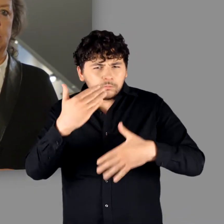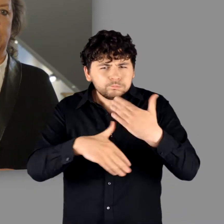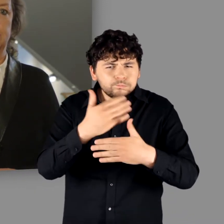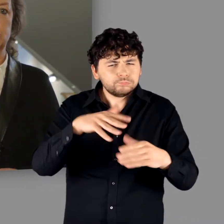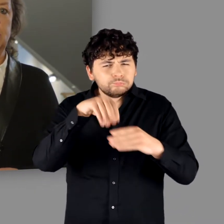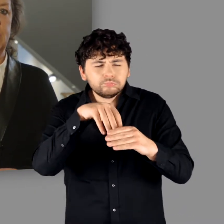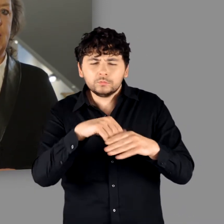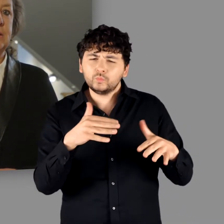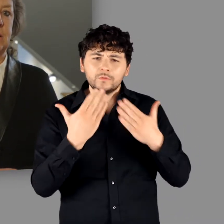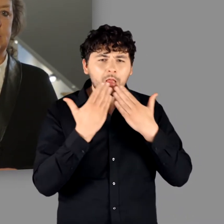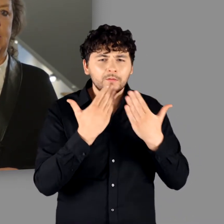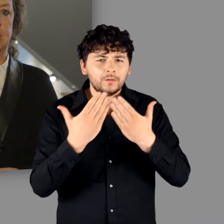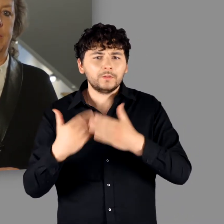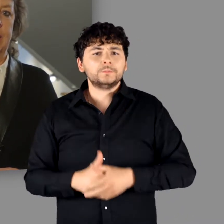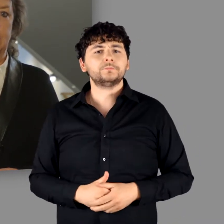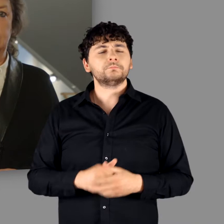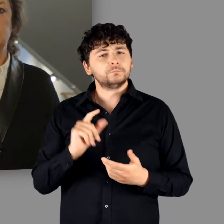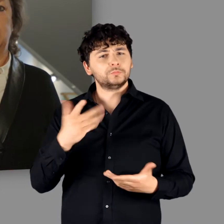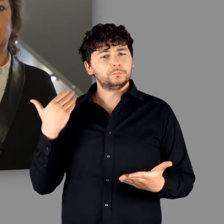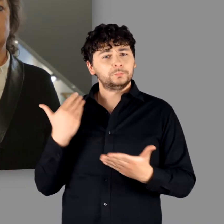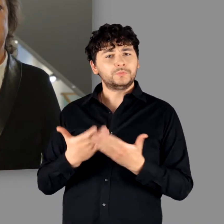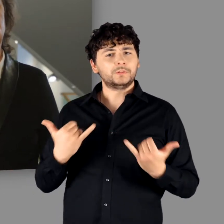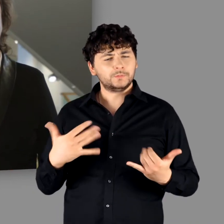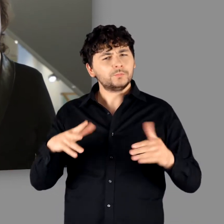die mit dem beschriebenen Ansatz ein gemeinhin bestehendes Bild